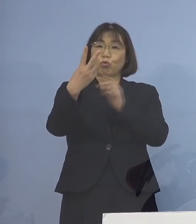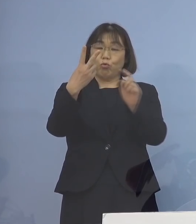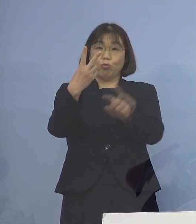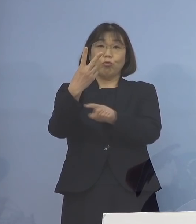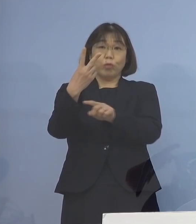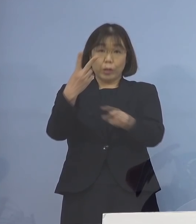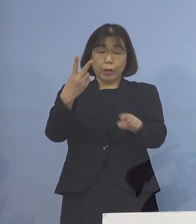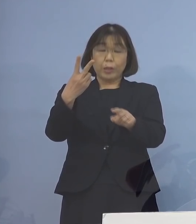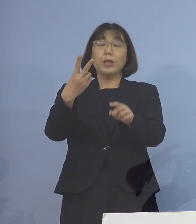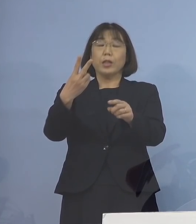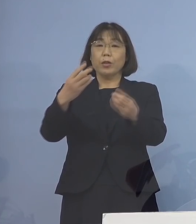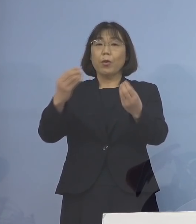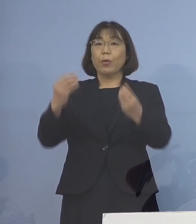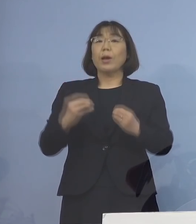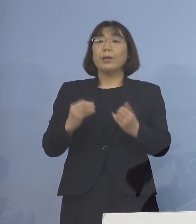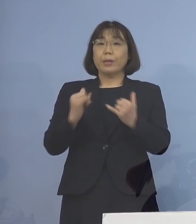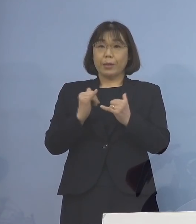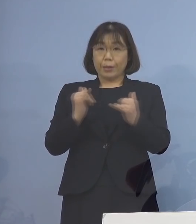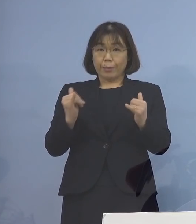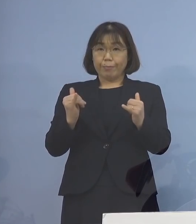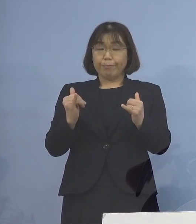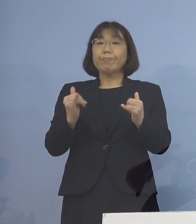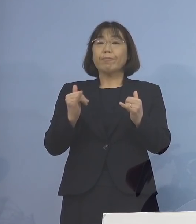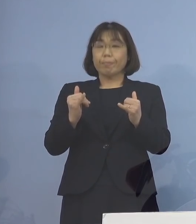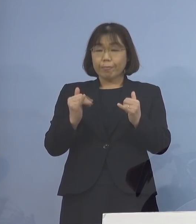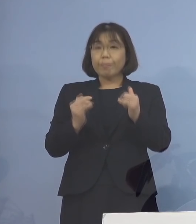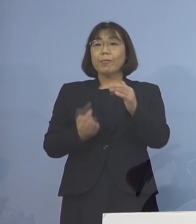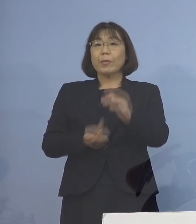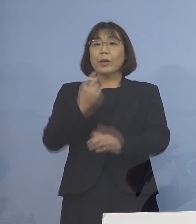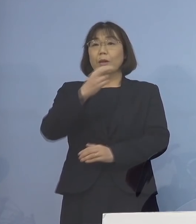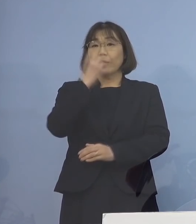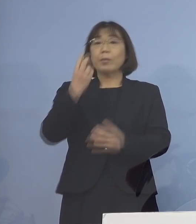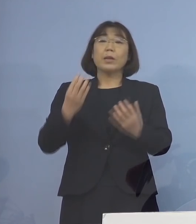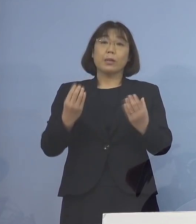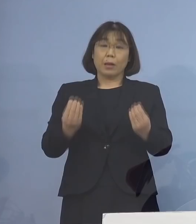新型コロナウイルス感染者の 発生が確認されました